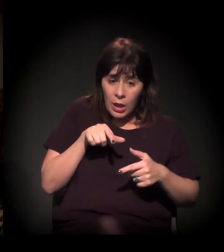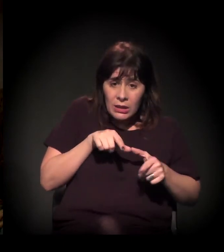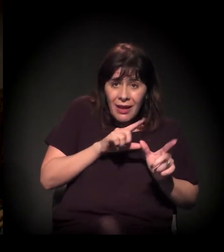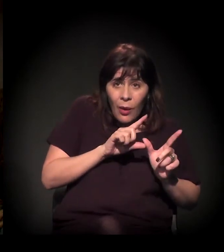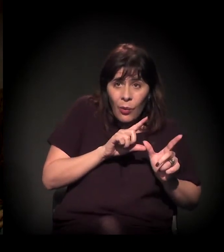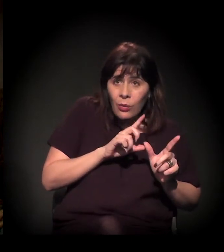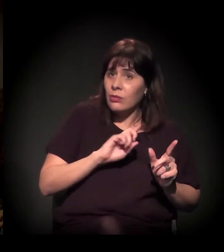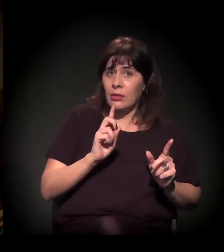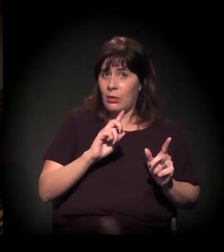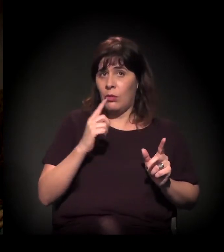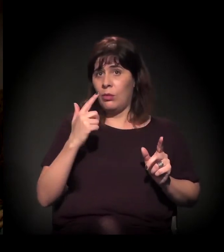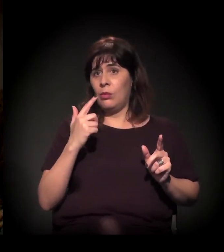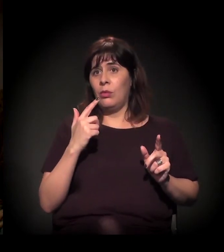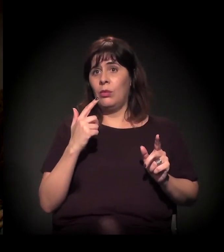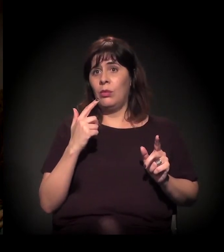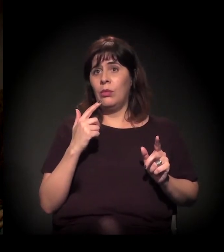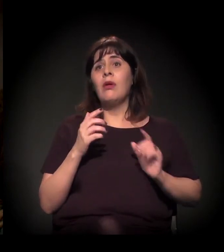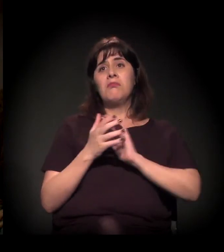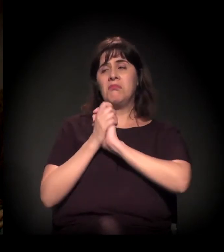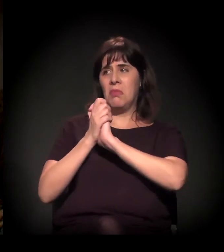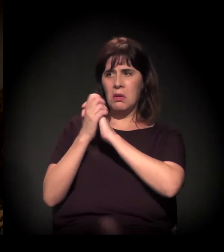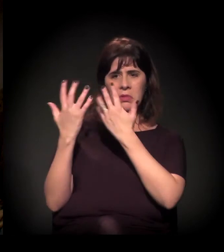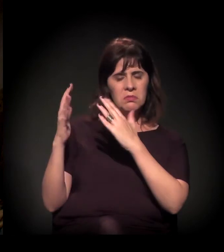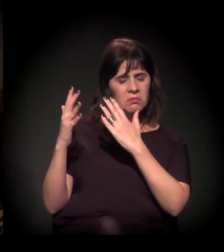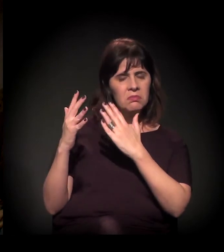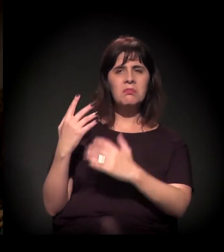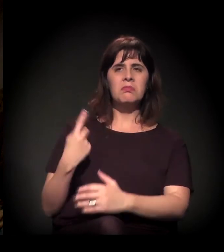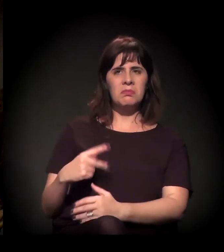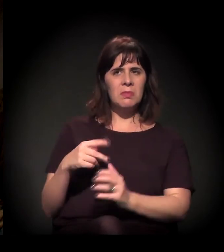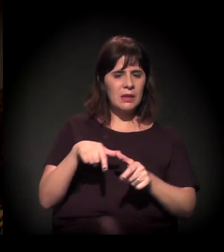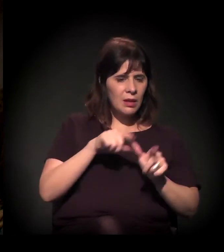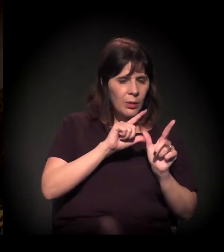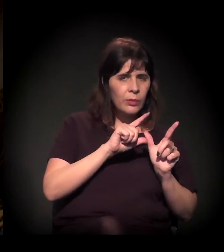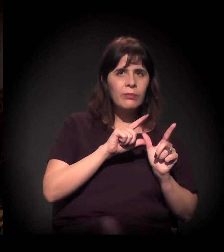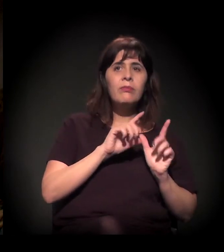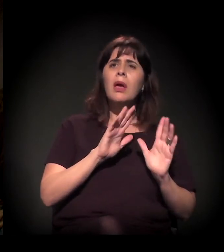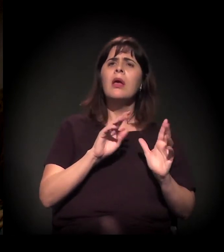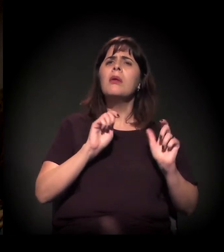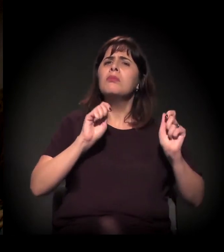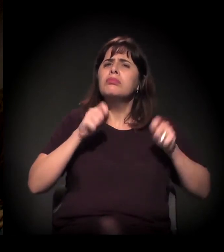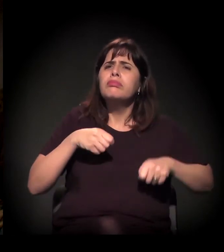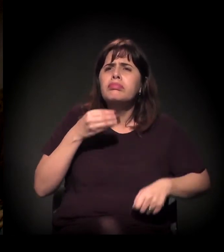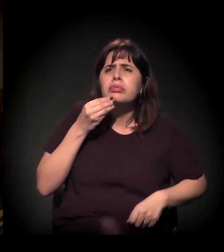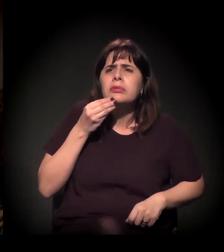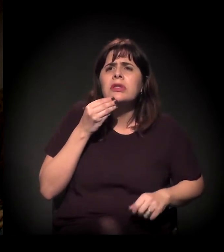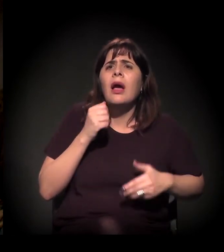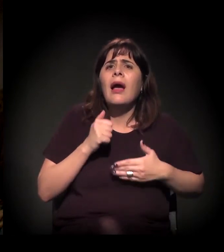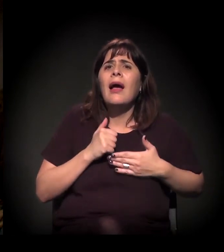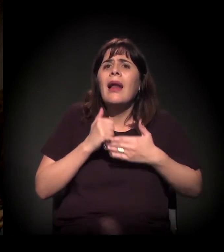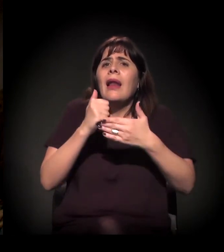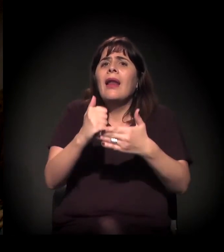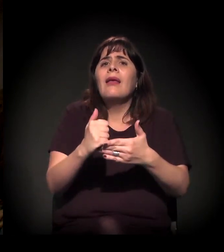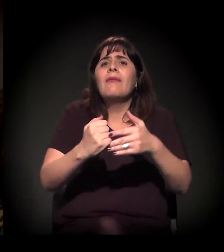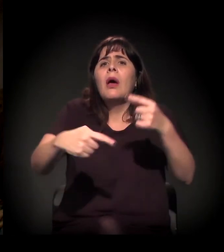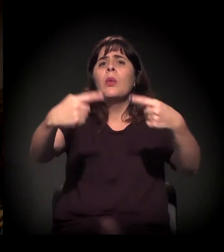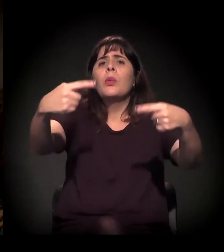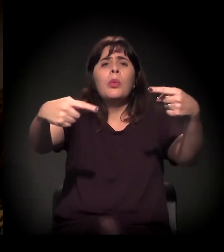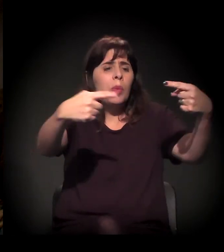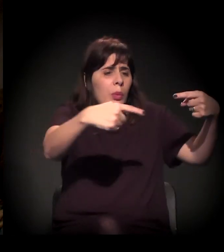além deste espaço cultural – que eu parabenizo desde já –, levar esta discussão para as periferias,